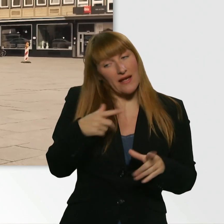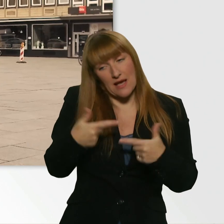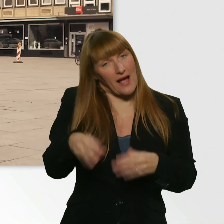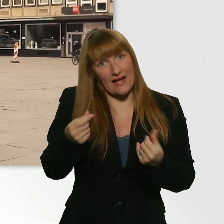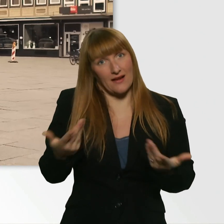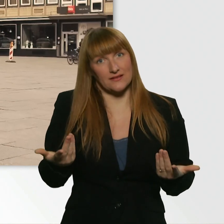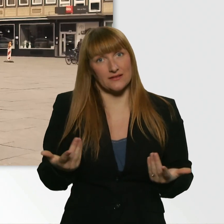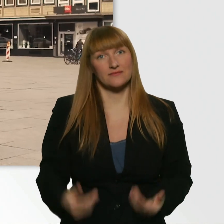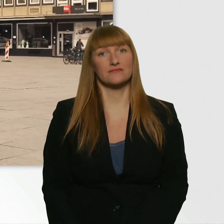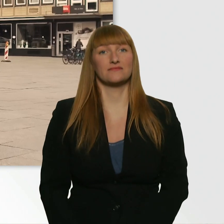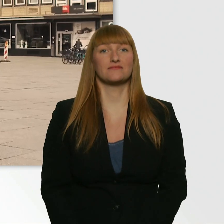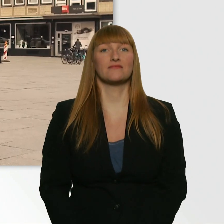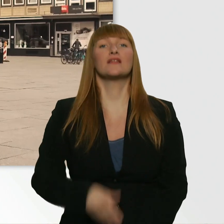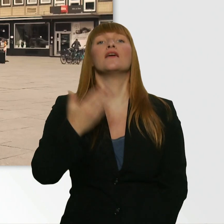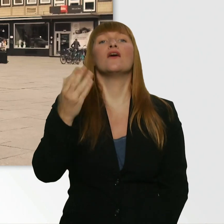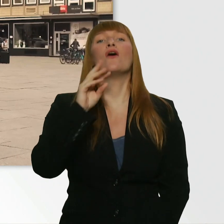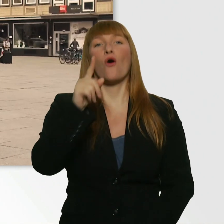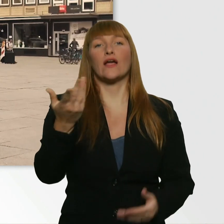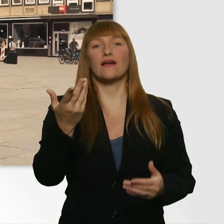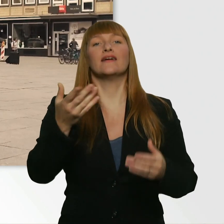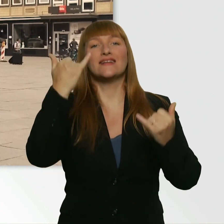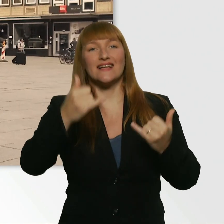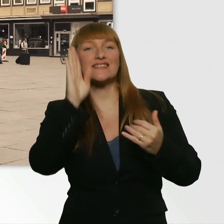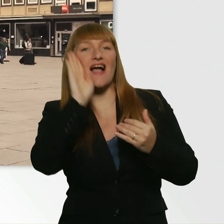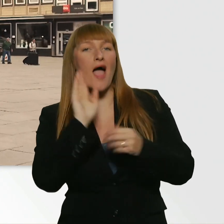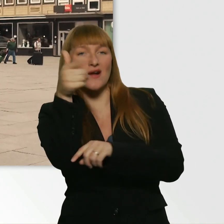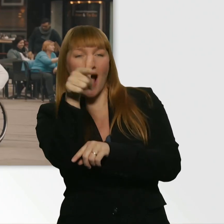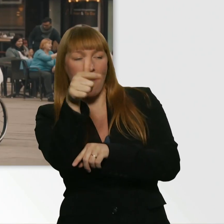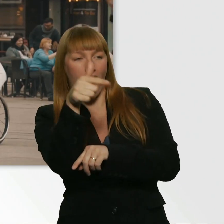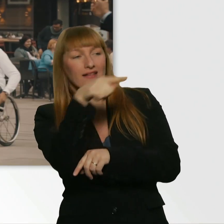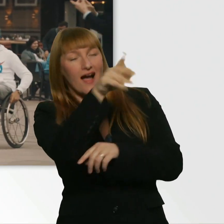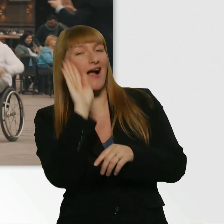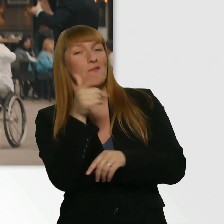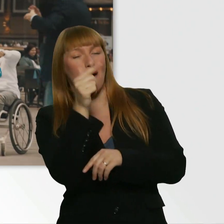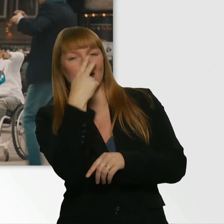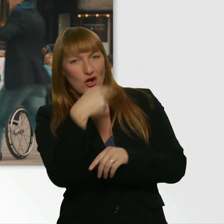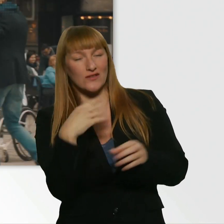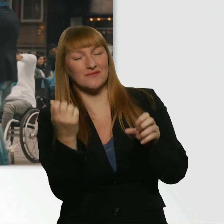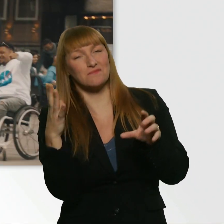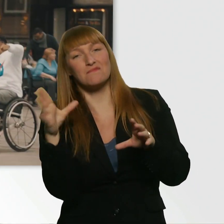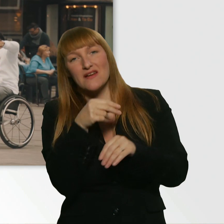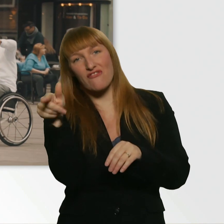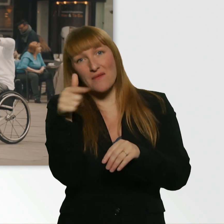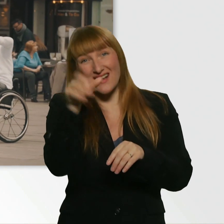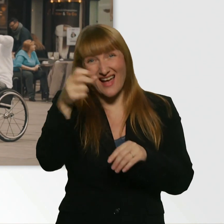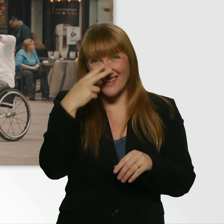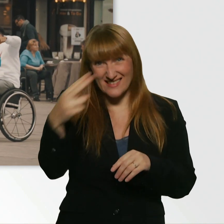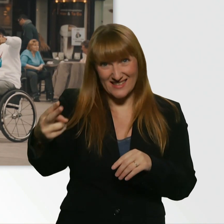Guck mal, wir filmen das Ganze mit ner versteckten Kamera. Da ist eine Kamera. Und da... Siehst du ihn? ...ist noch eine Kamera.